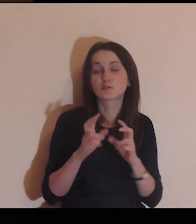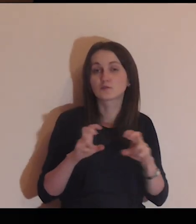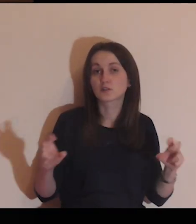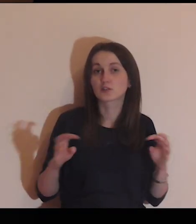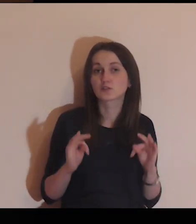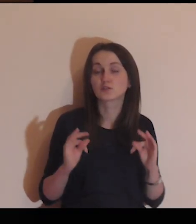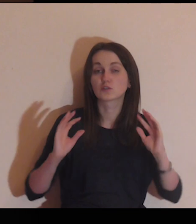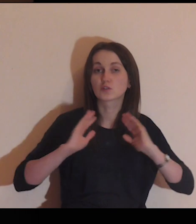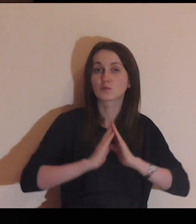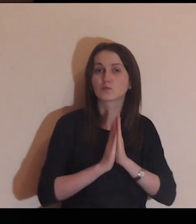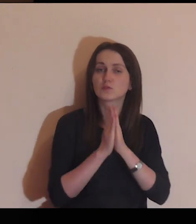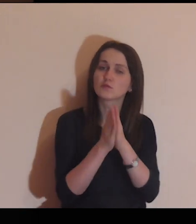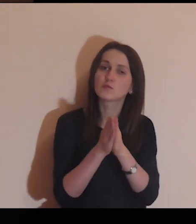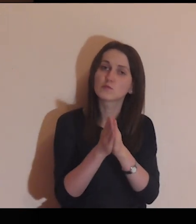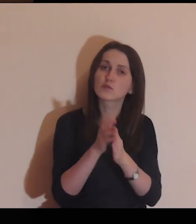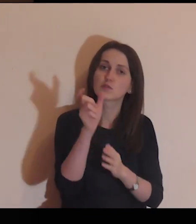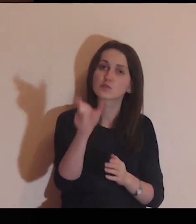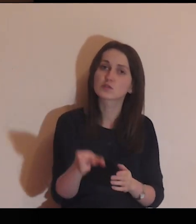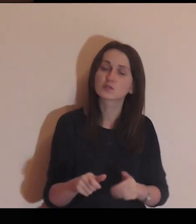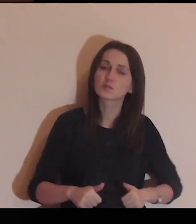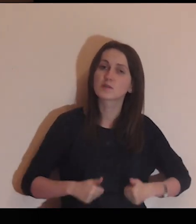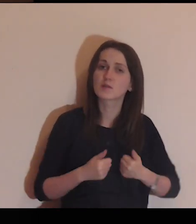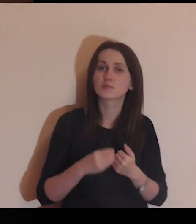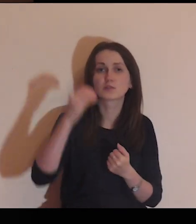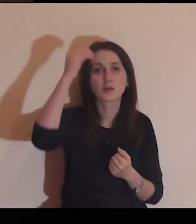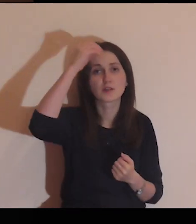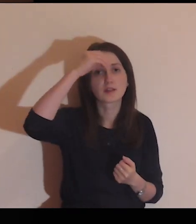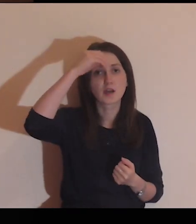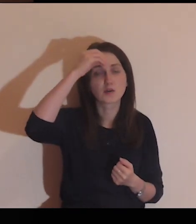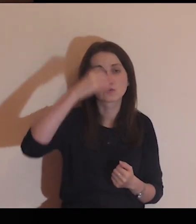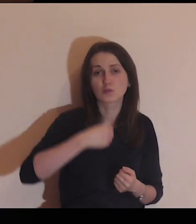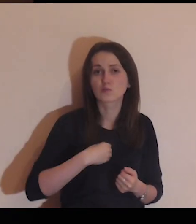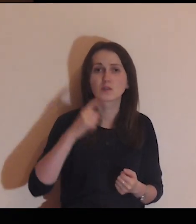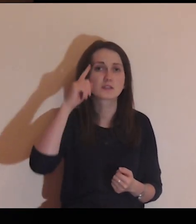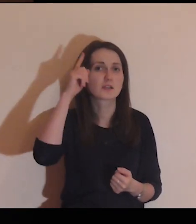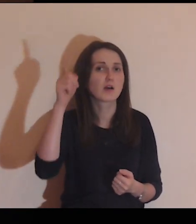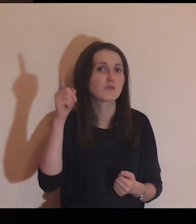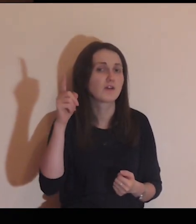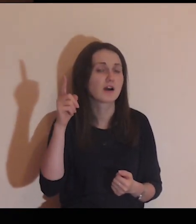Panie Jezu, w czasie dzisiejszej modlitwy proszę Cię o to, abyś nauczył mnie